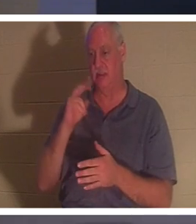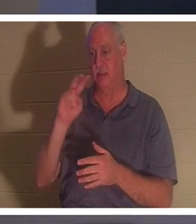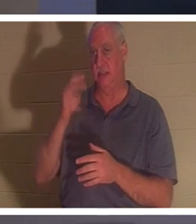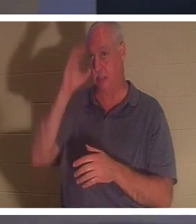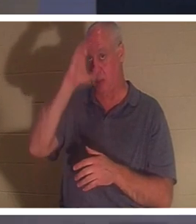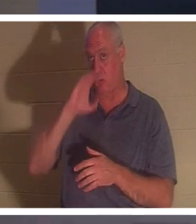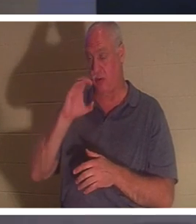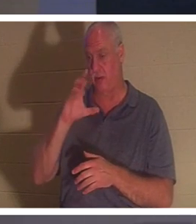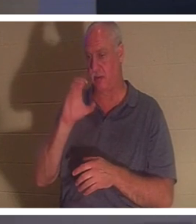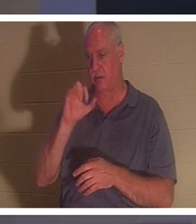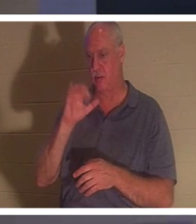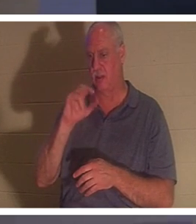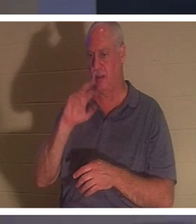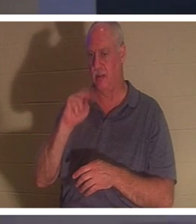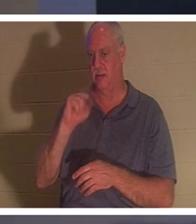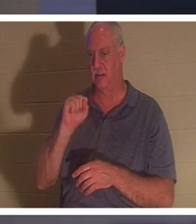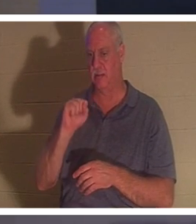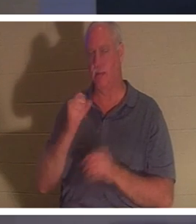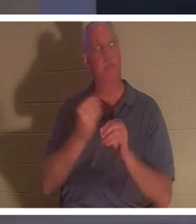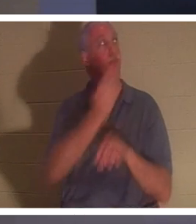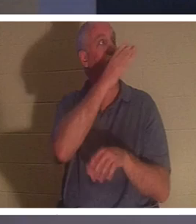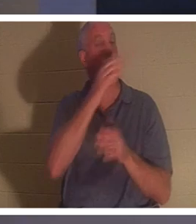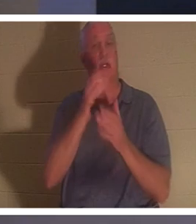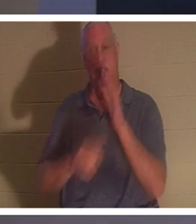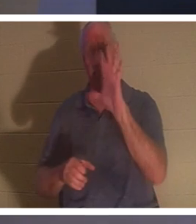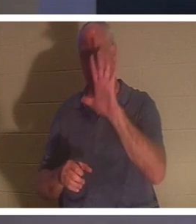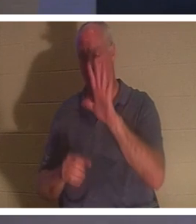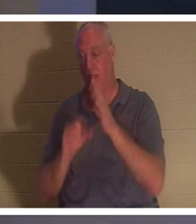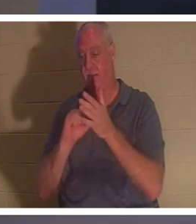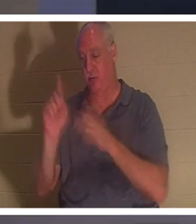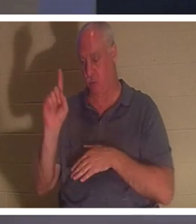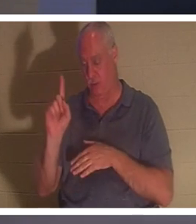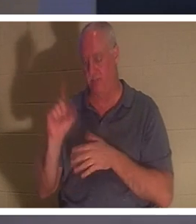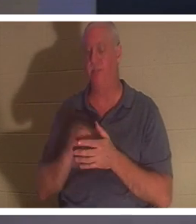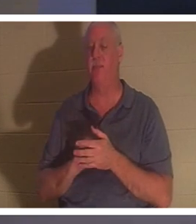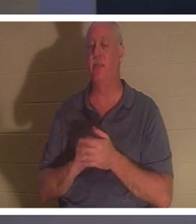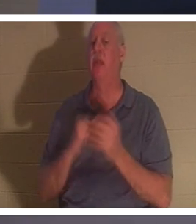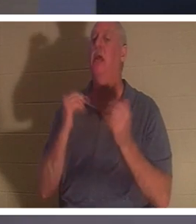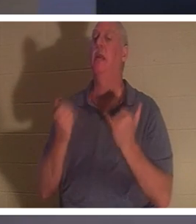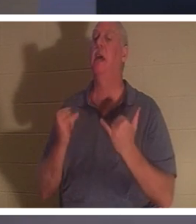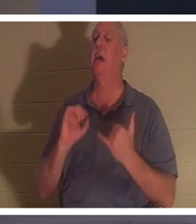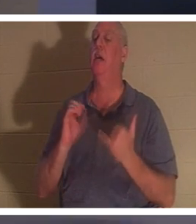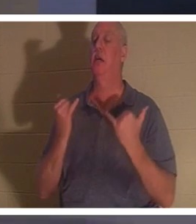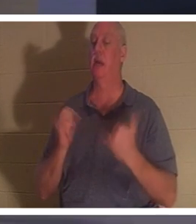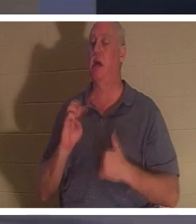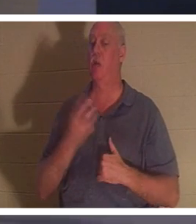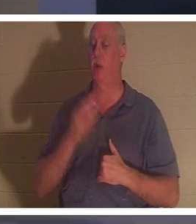devrait être sur votre écran. 2 Corinthiens 5:1, il dit, "Maintenant nous savons" j'espère que nous savons, comprenez-vous